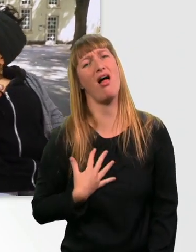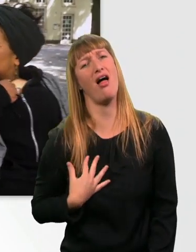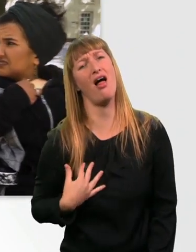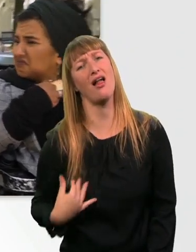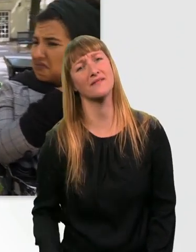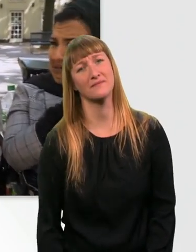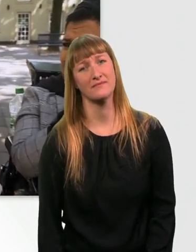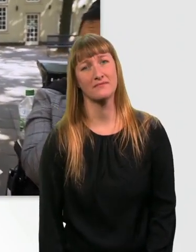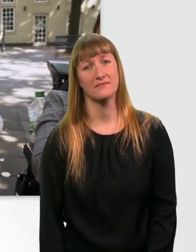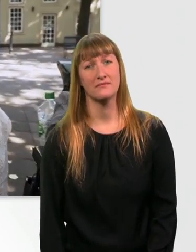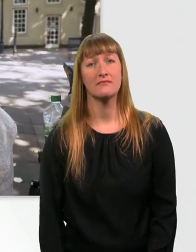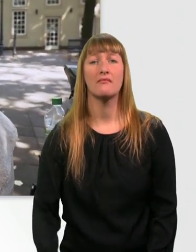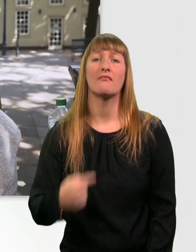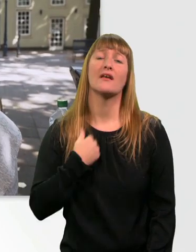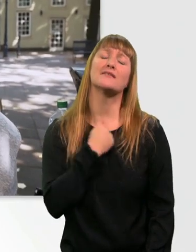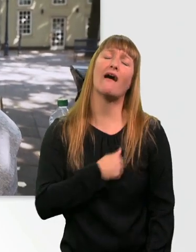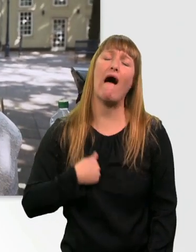Ich bin so traurig, dass ich das grad nicht sehen kann.